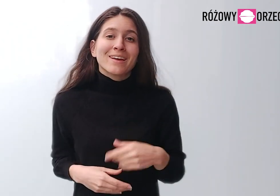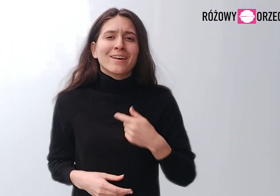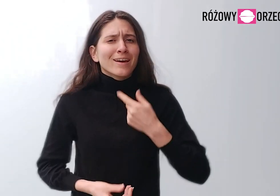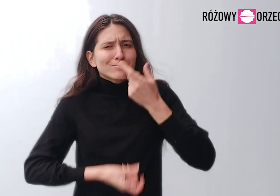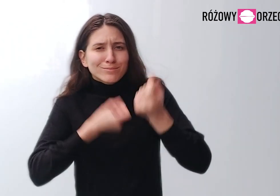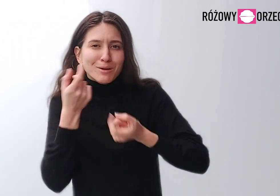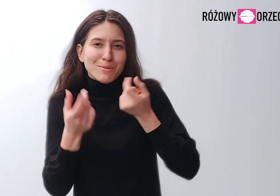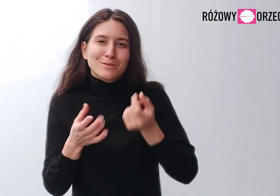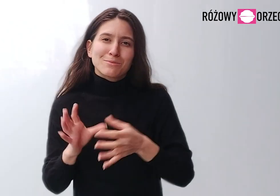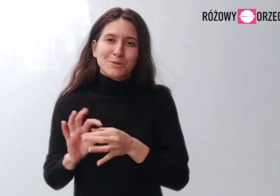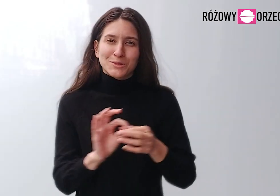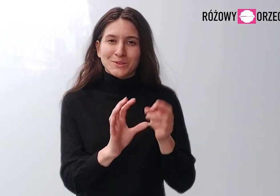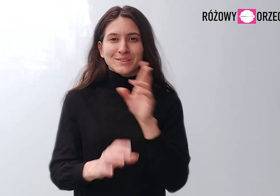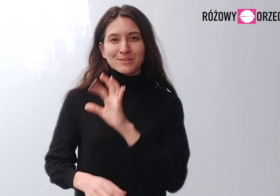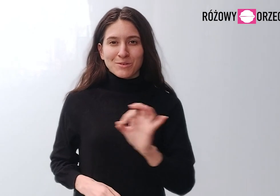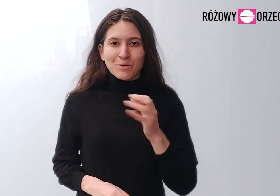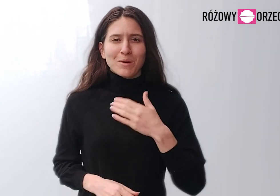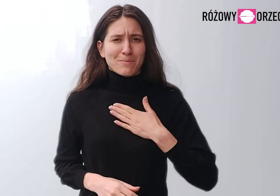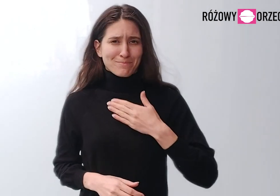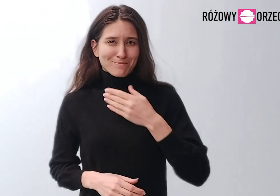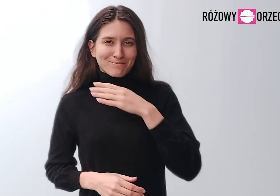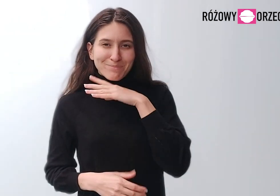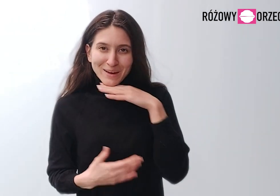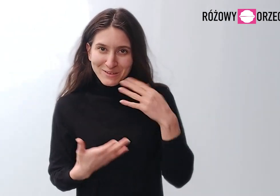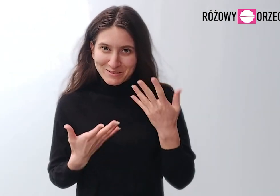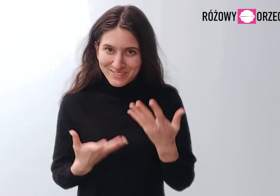Mam pełno pomysłów związanych z RO.